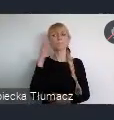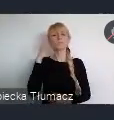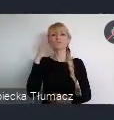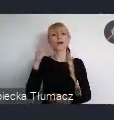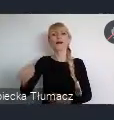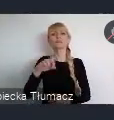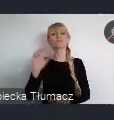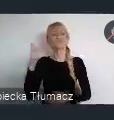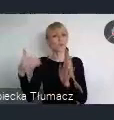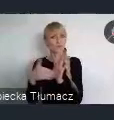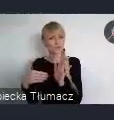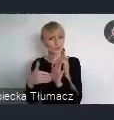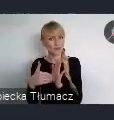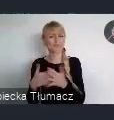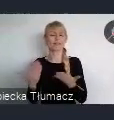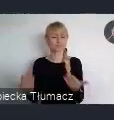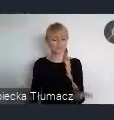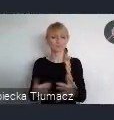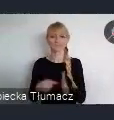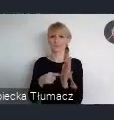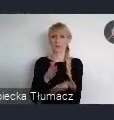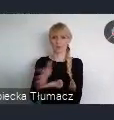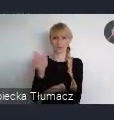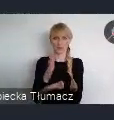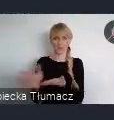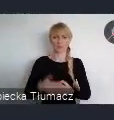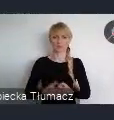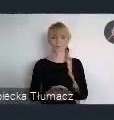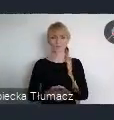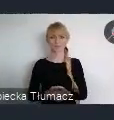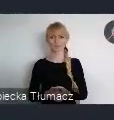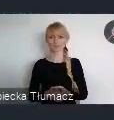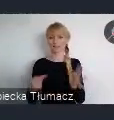Ten przygotowany projekt Krajowej Polityki Miejskiej 2030,